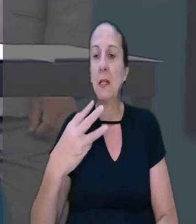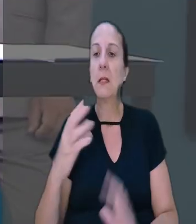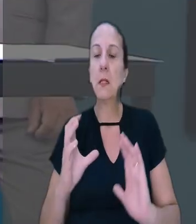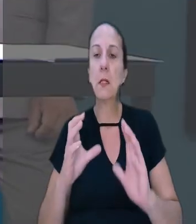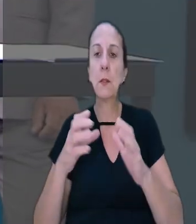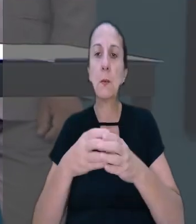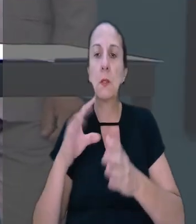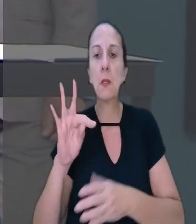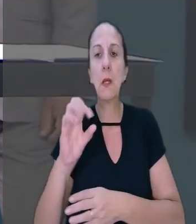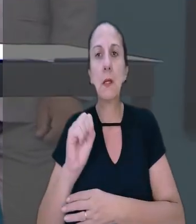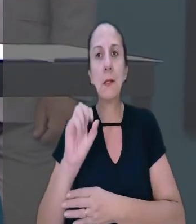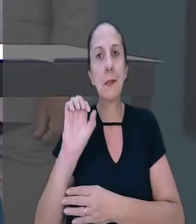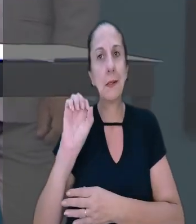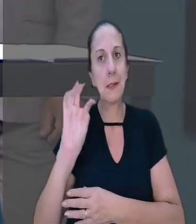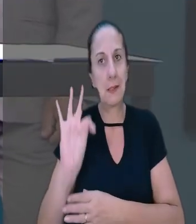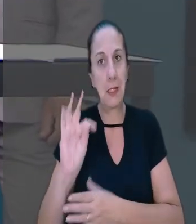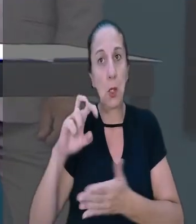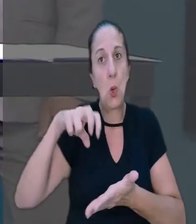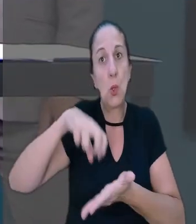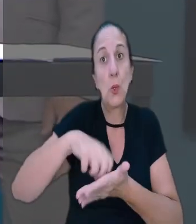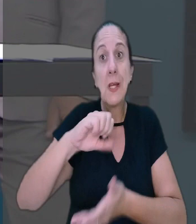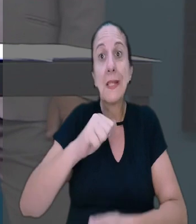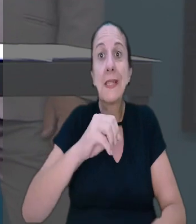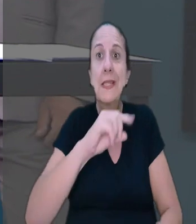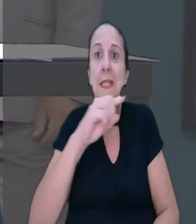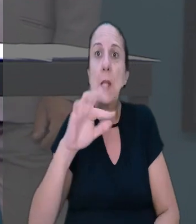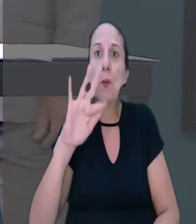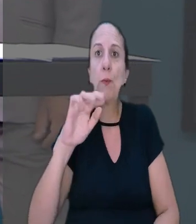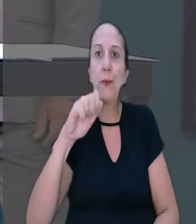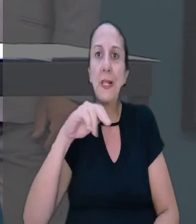A 3ª Turma do TST condenou o município de São Francisco do Oeste (BA)